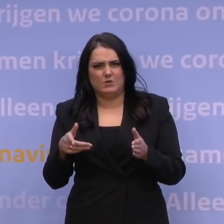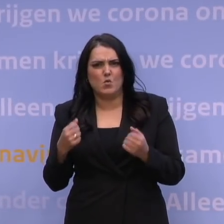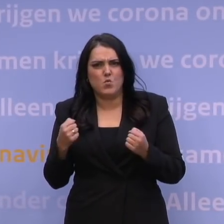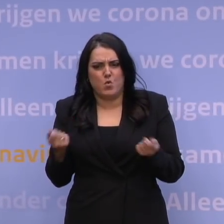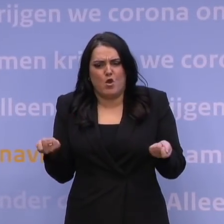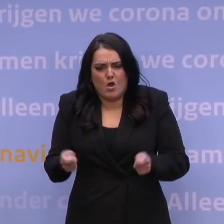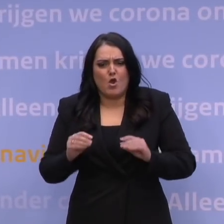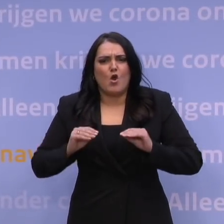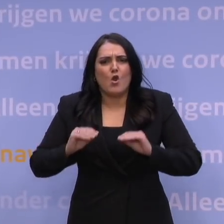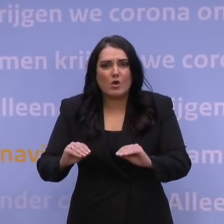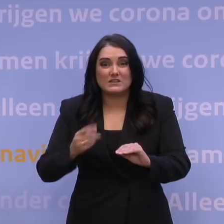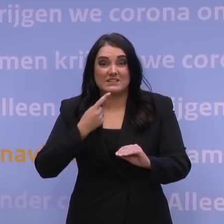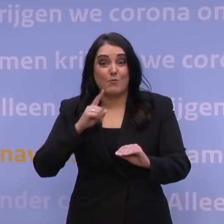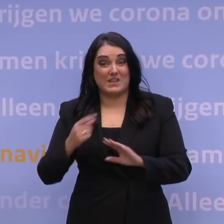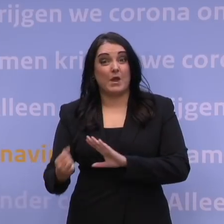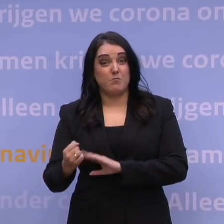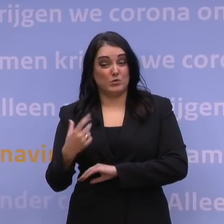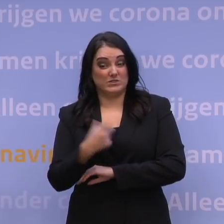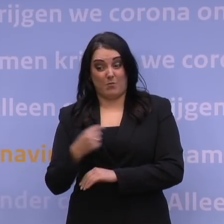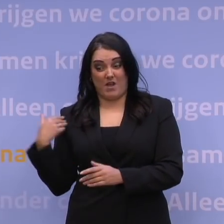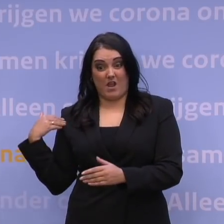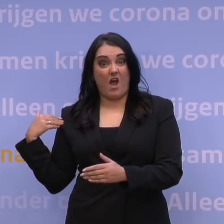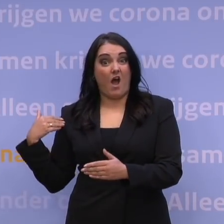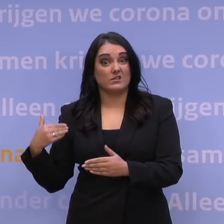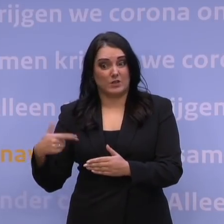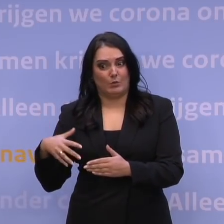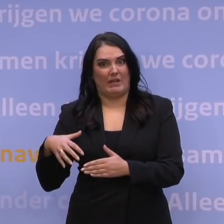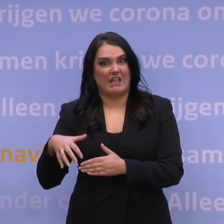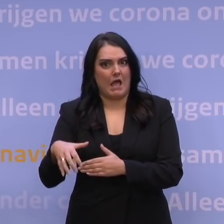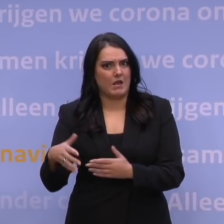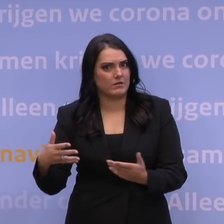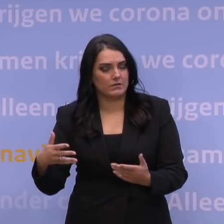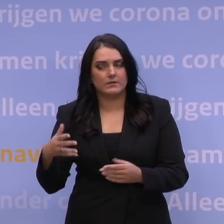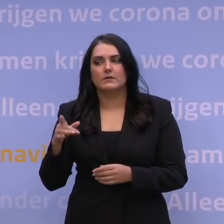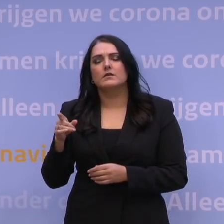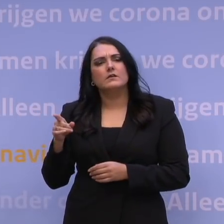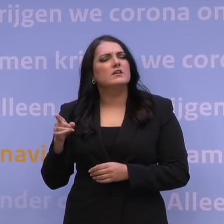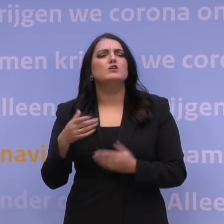om de achterstand in de boostercampagne in te kunnen lopen? Ik denk dat je het zo ook weer niet kunt zeggen.